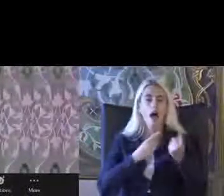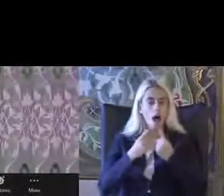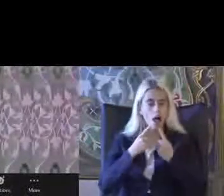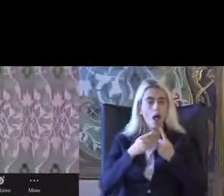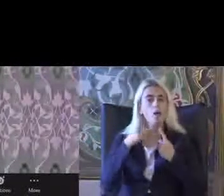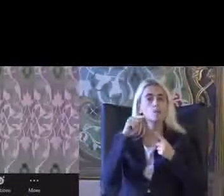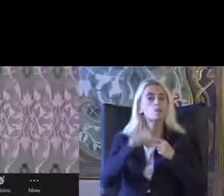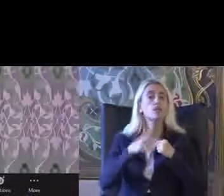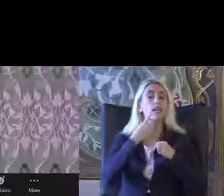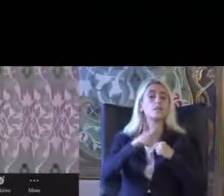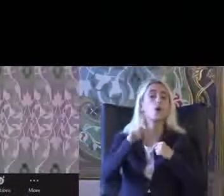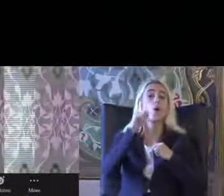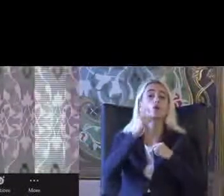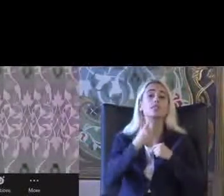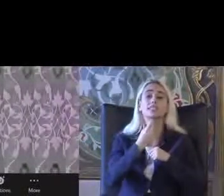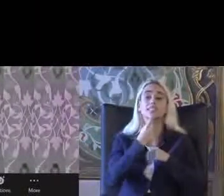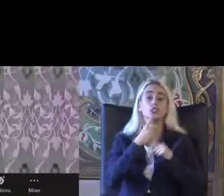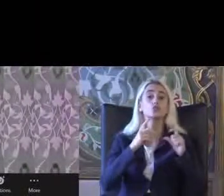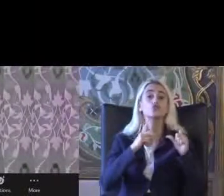2019 yılının Şubat ayından beri